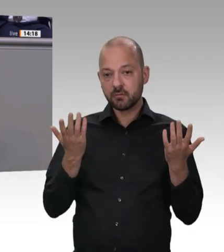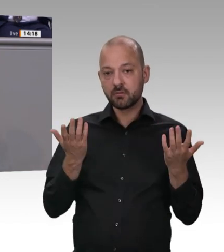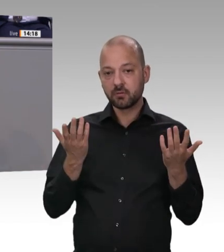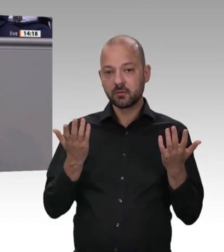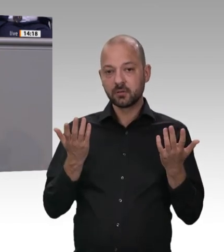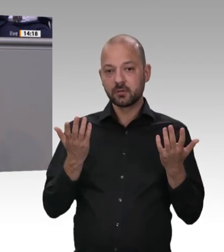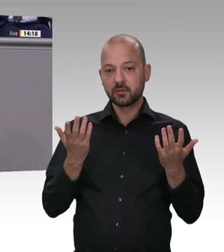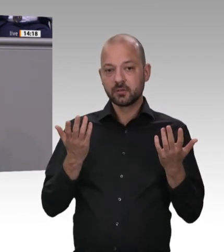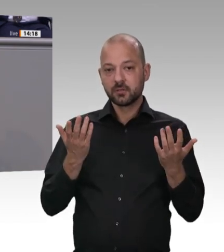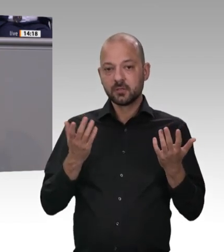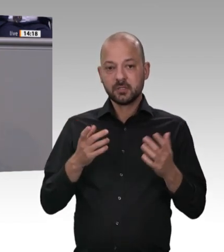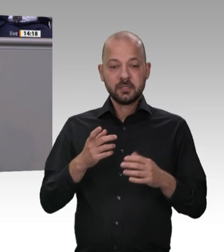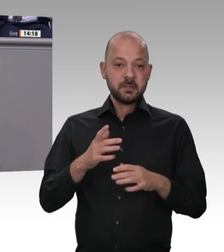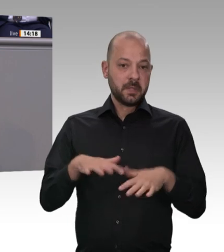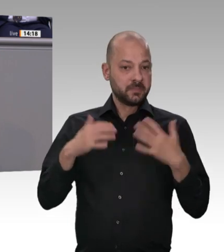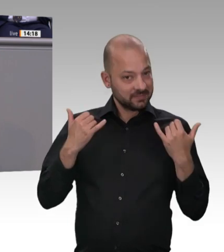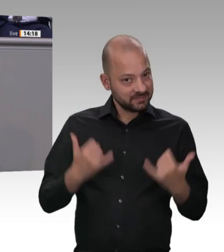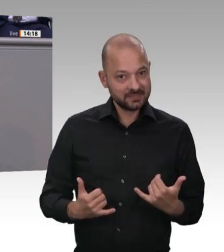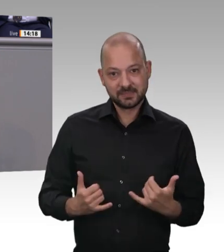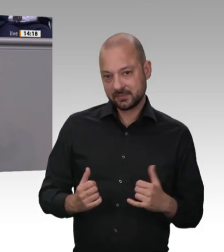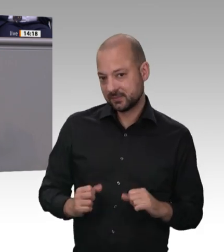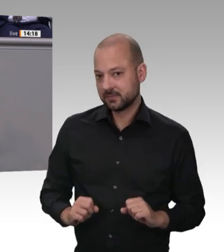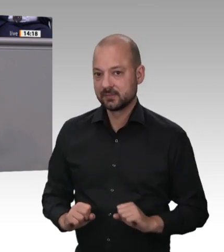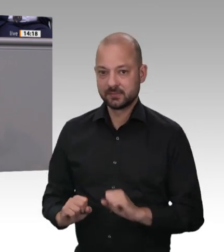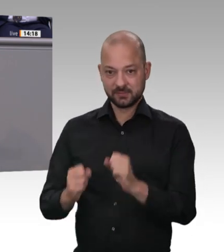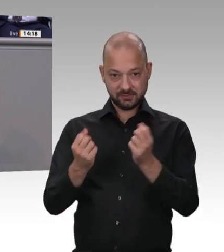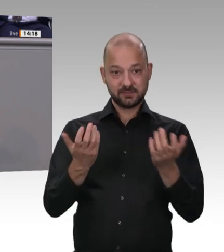Die sind in allererster Linie in Verantwortung. Erstens geht es um die Verantwortung der